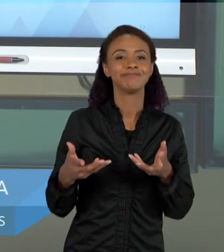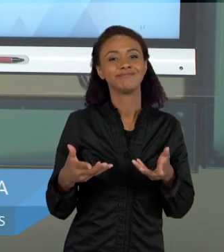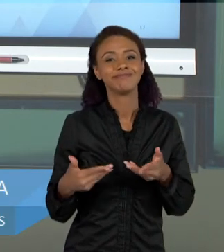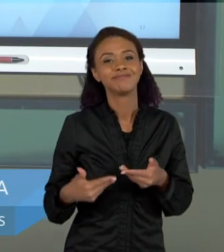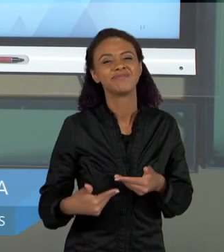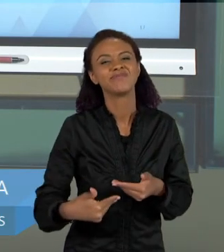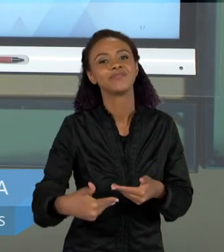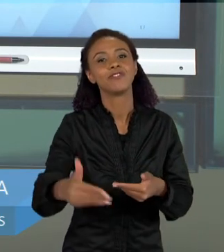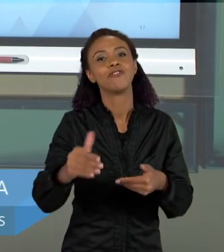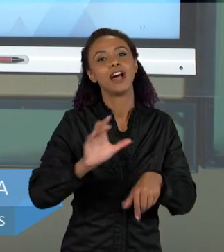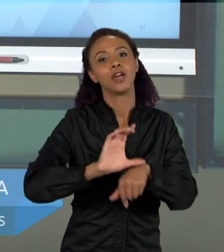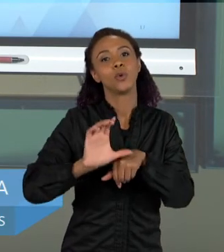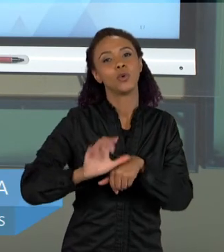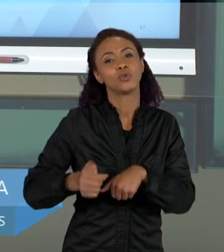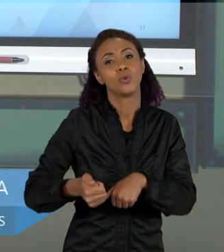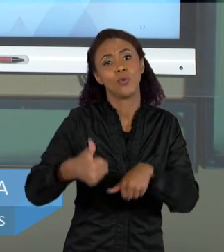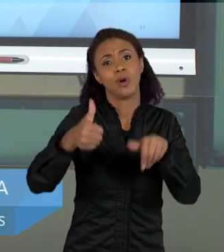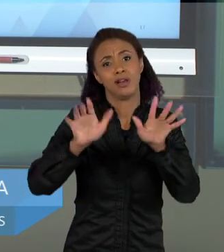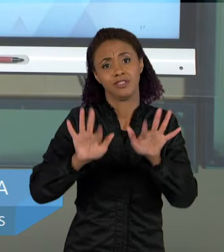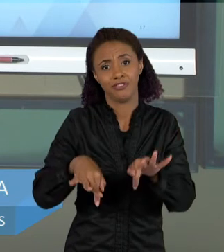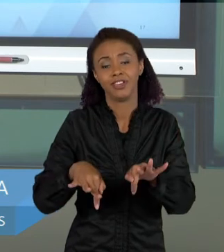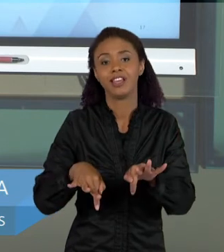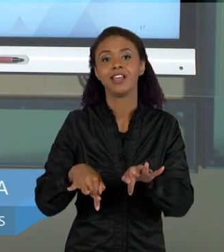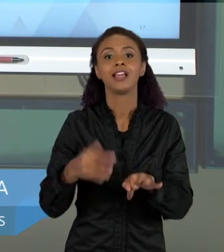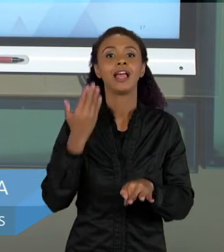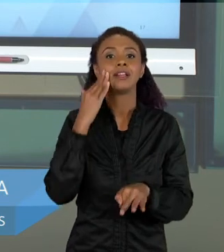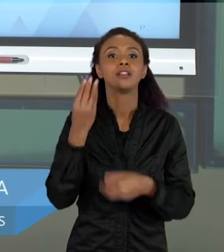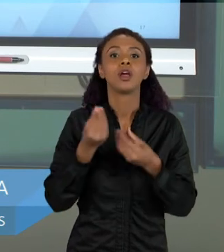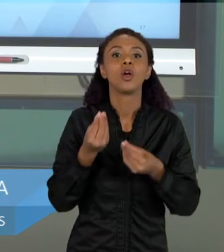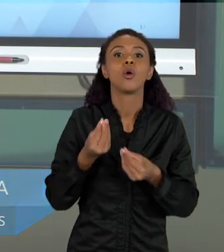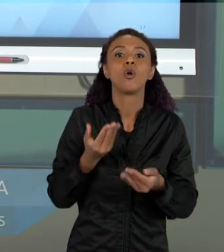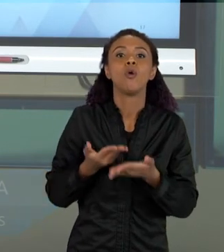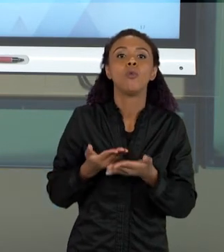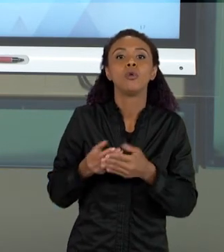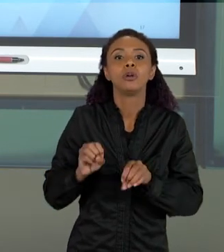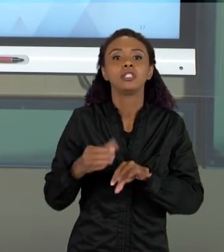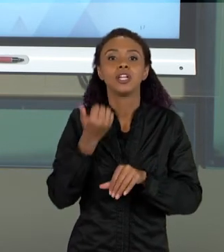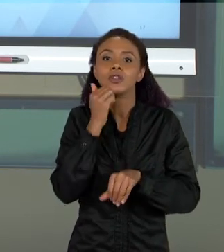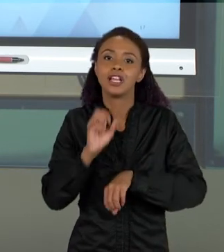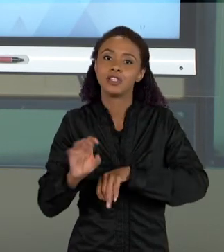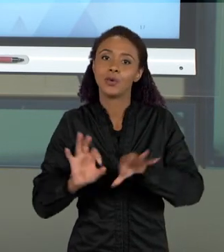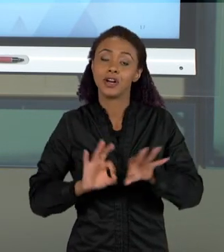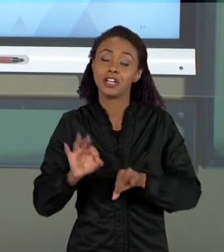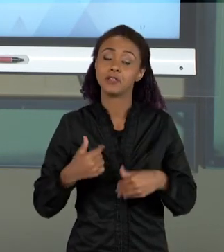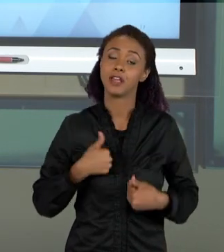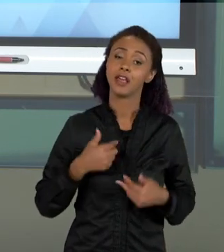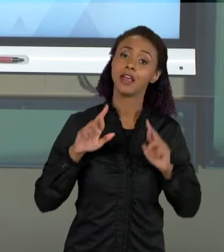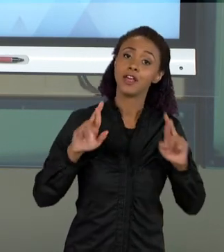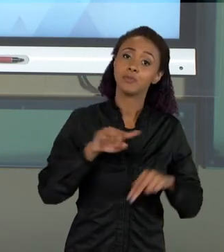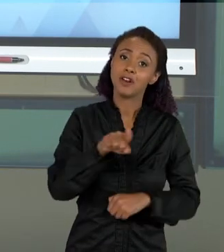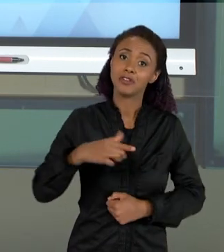DO NOSSO CURSO E ENTENDER COMO FAZER A ORGANIZAÇÃO DO ENSINO DE CIÊNCIAS. EU ESPERO QUE VOCÊS TENHAM GOSTADO DESSAS